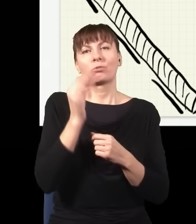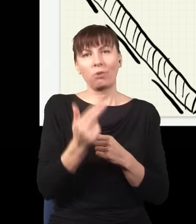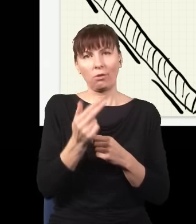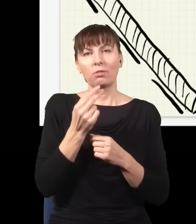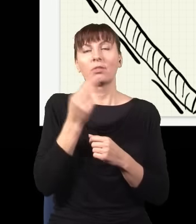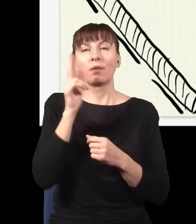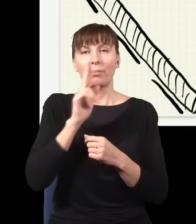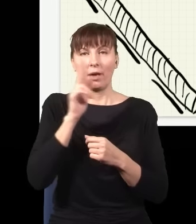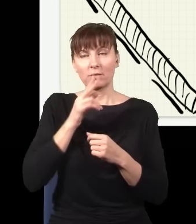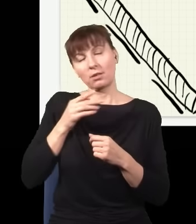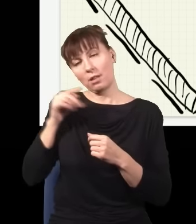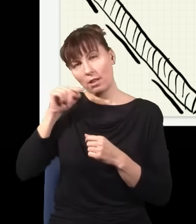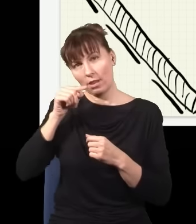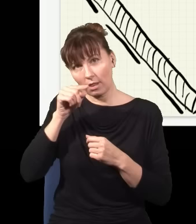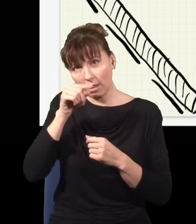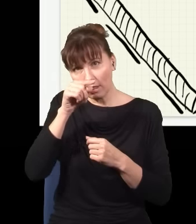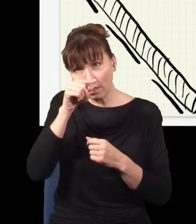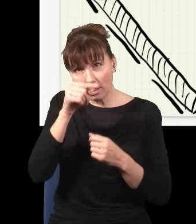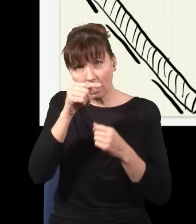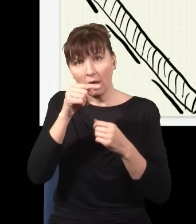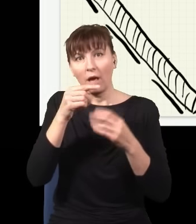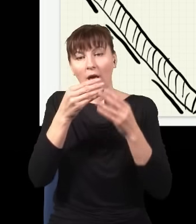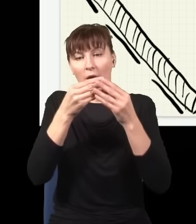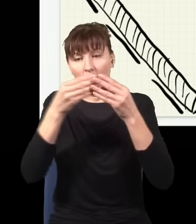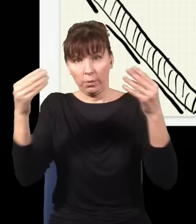zostaje pochłonięty z jakimś prawdopodobieństwem przez jakiś z atomów, który jest w tym krysztale,